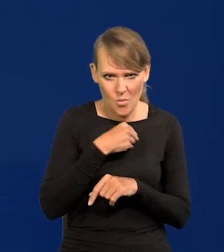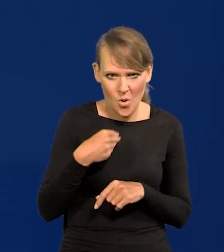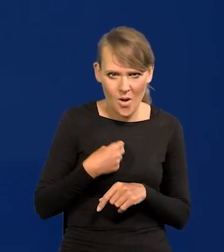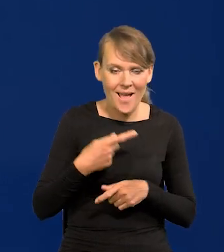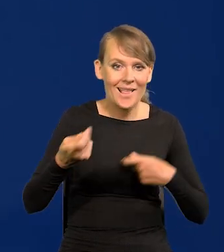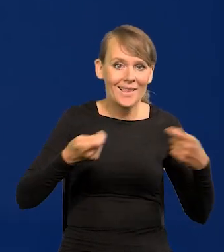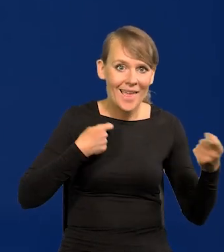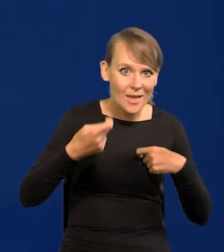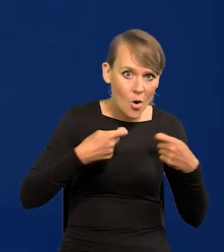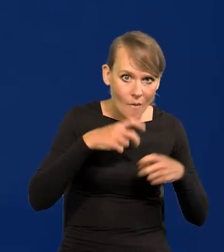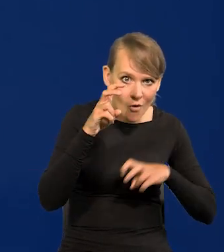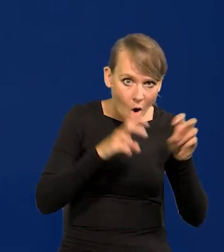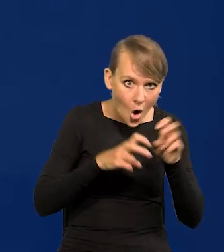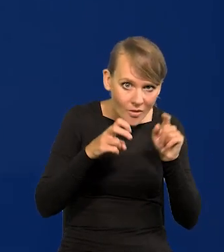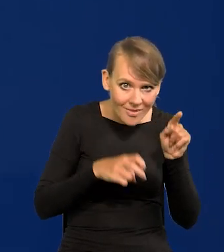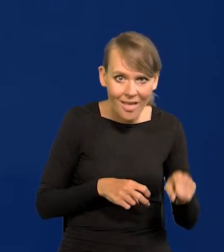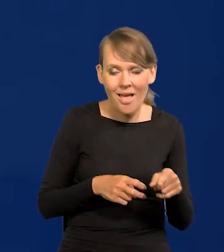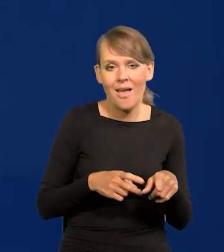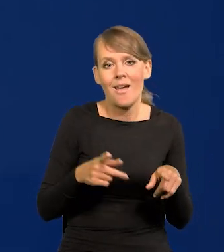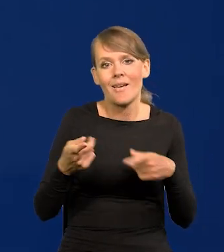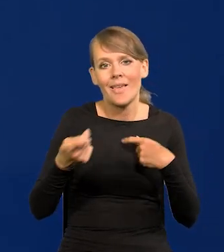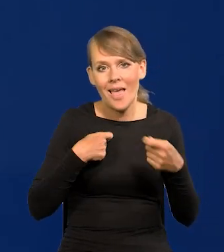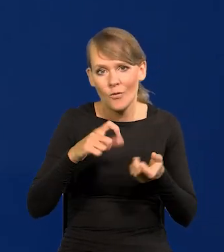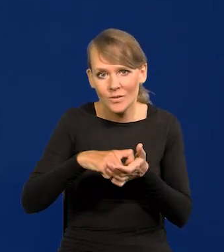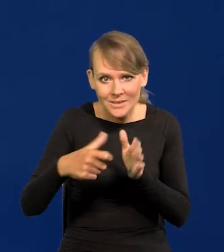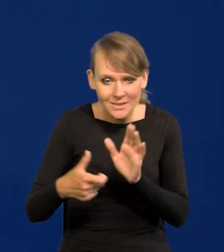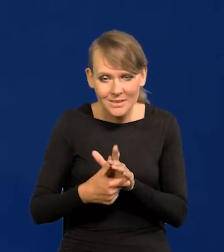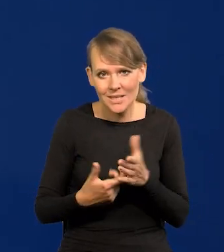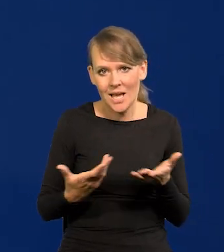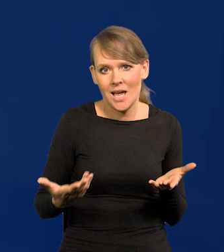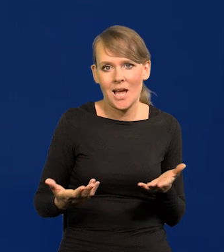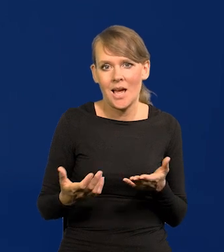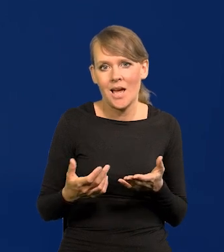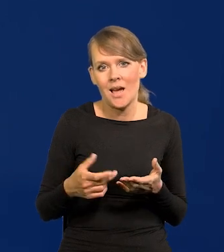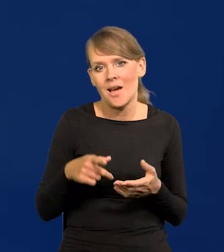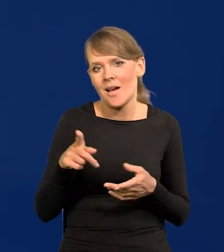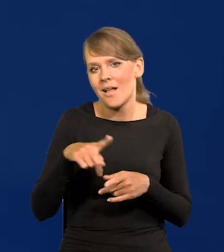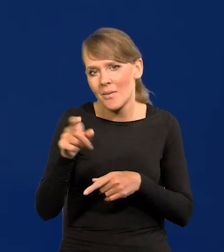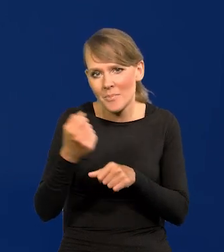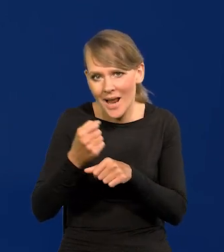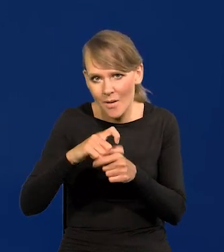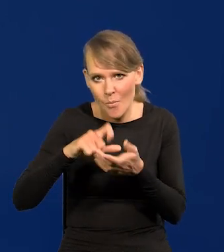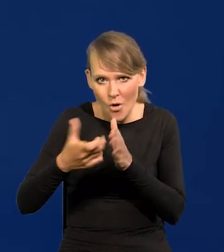od kierownika hotelu, przez kierowników sali, aż do pokojówek włącznie itd.